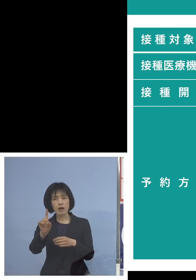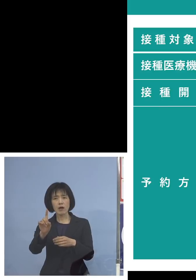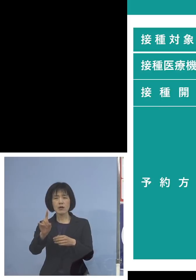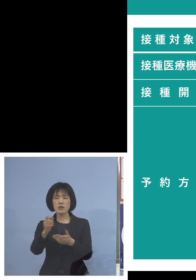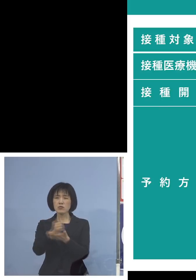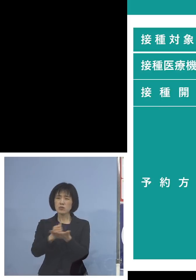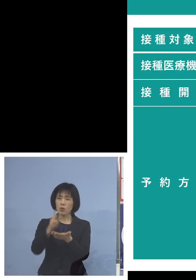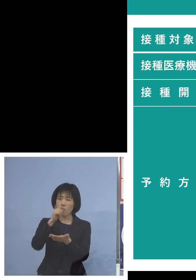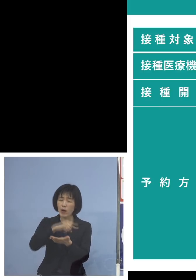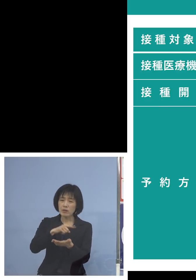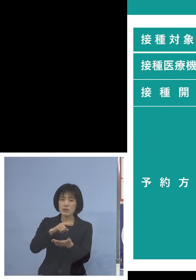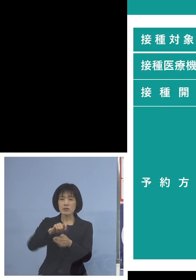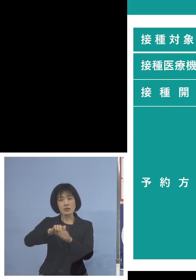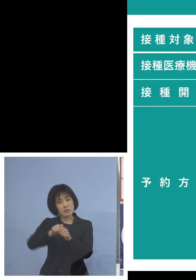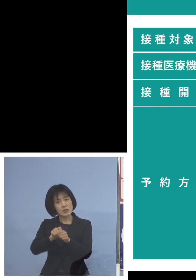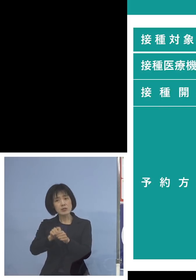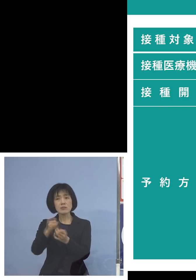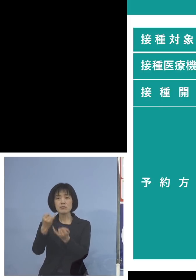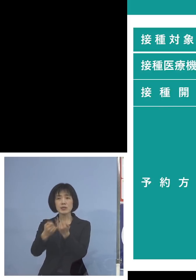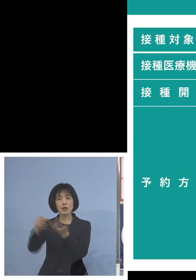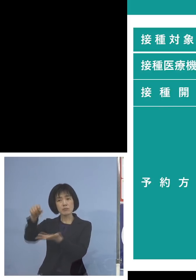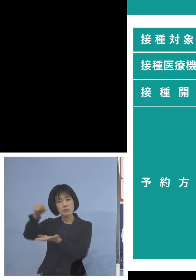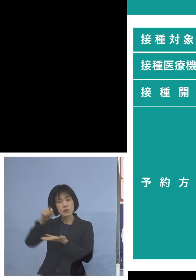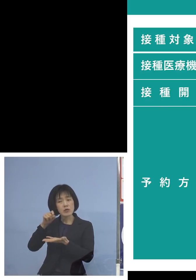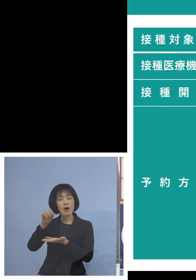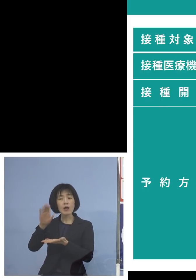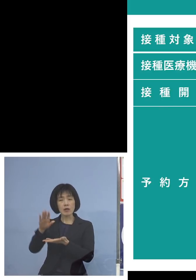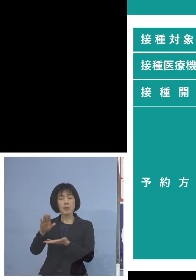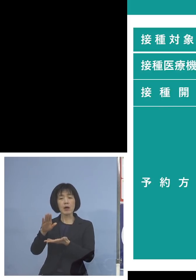お話がもしあった場合 ただやはり打っていただく人たちもね